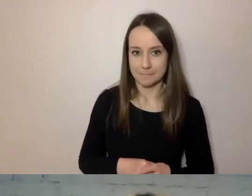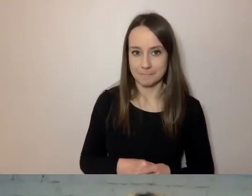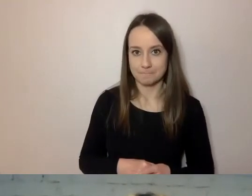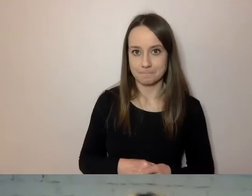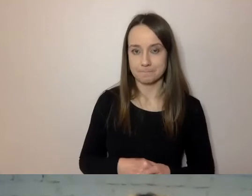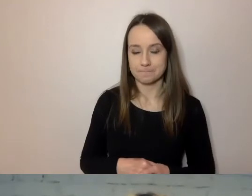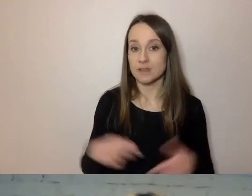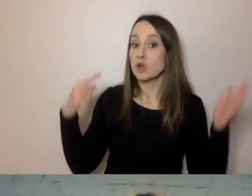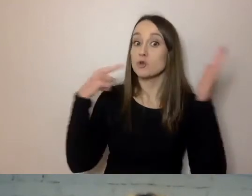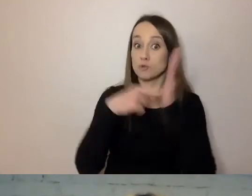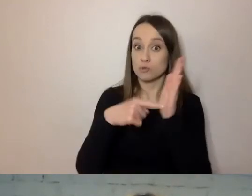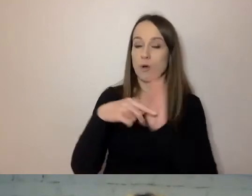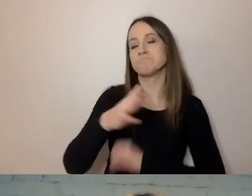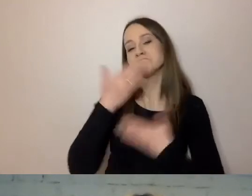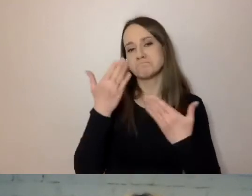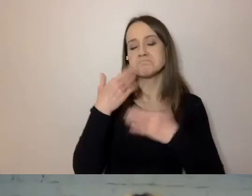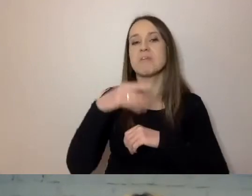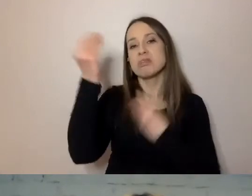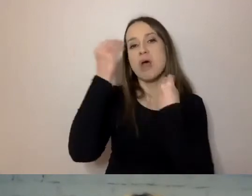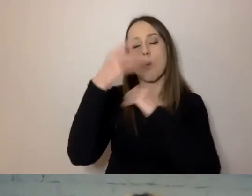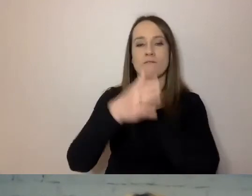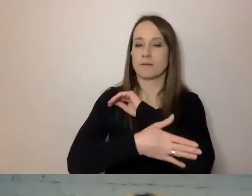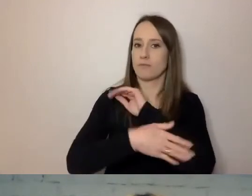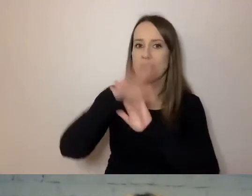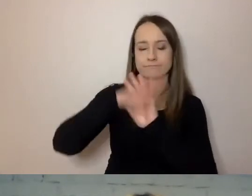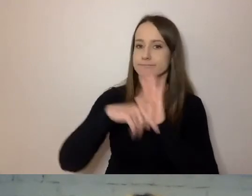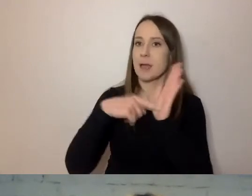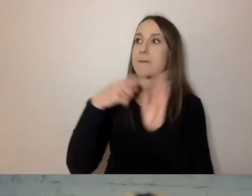To jest podstawa naukowa. Oni zbadali język urzędowy.